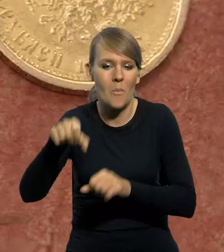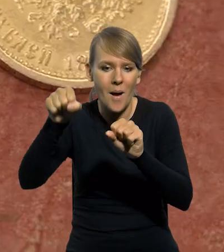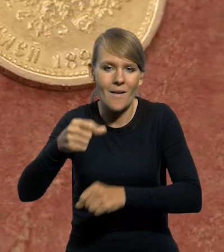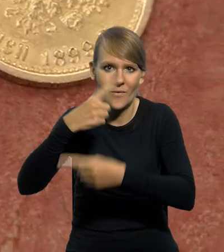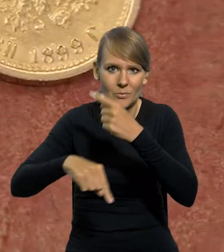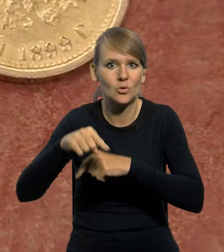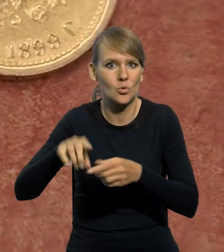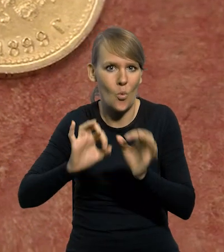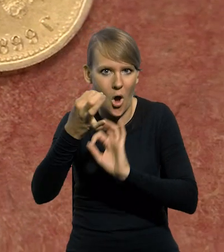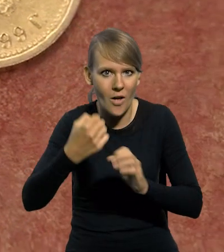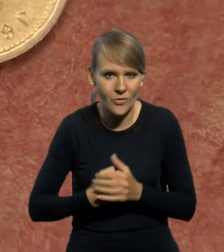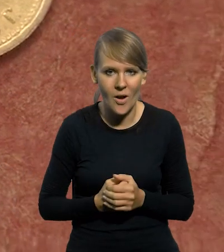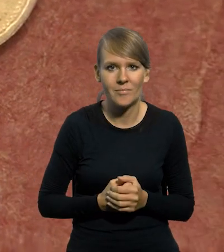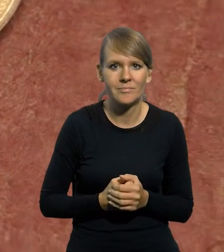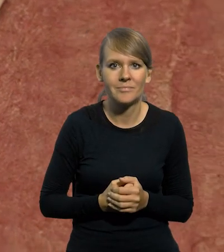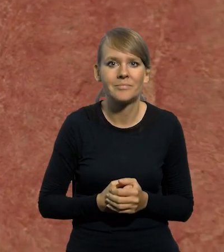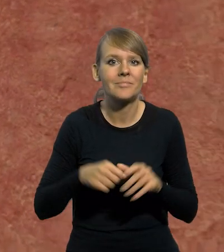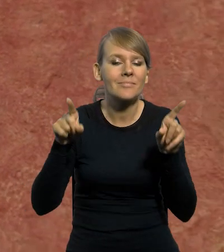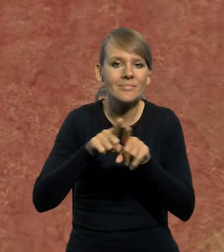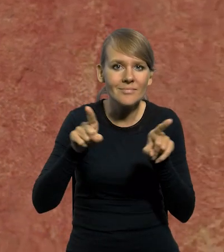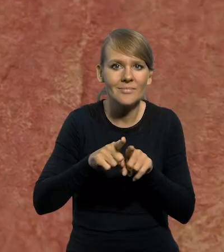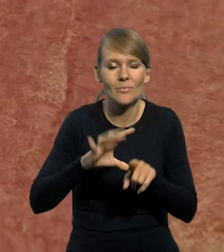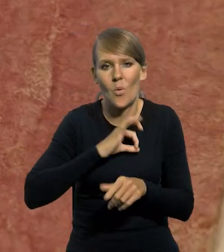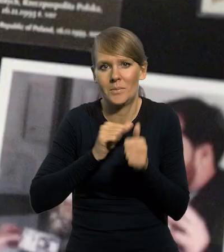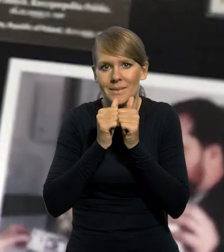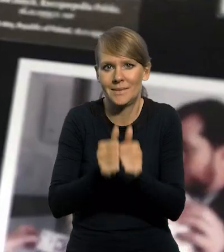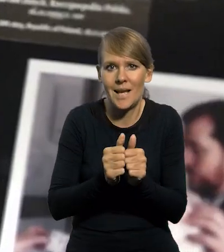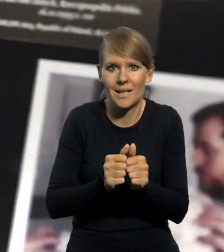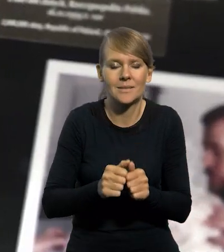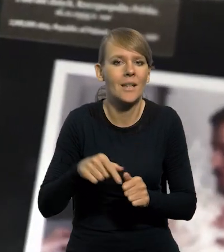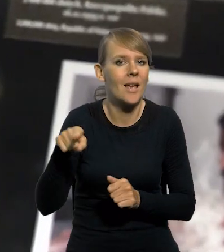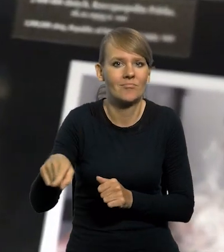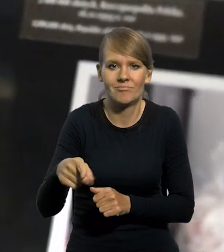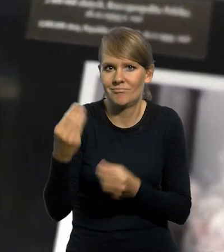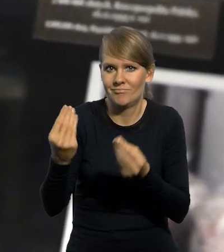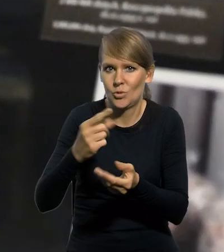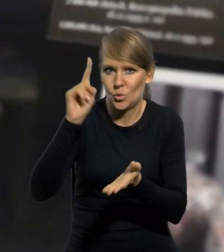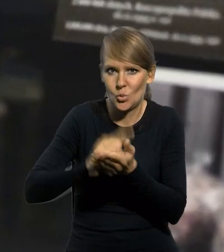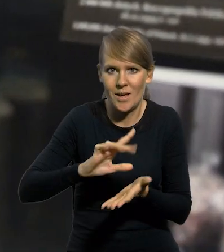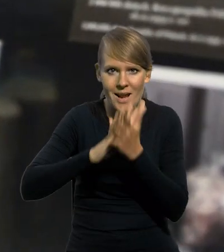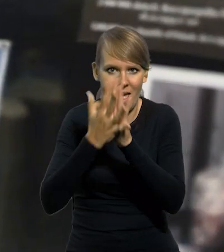Jednym z niedocenianych, według mnie, sukcesów tej reformy walutowej,